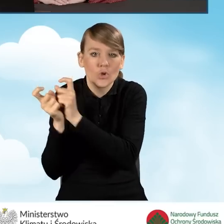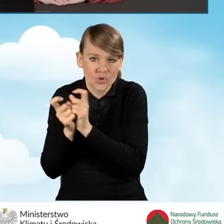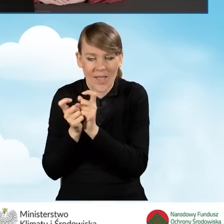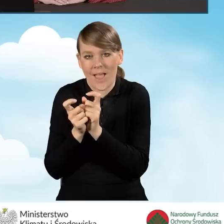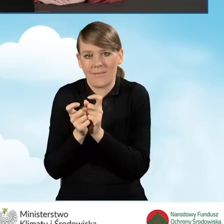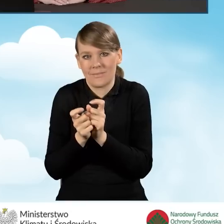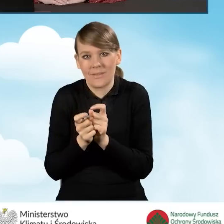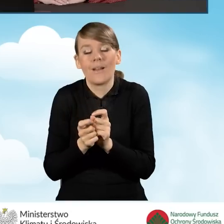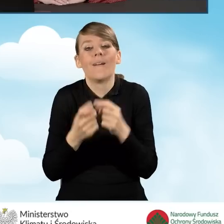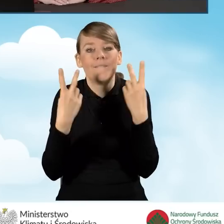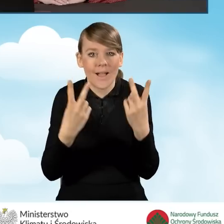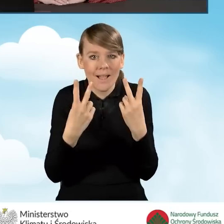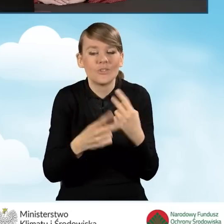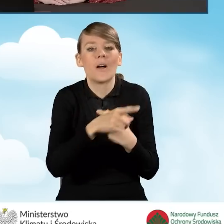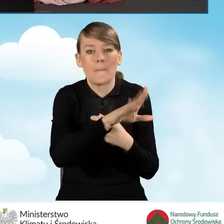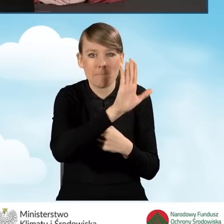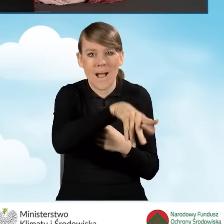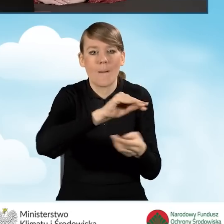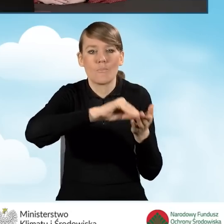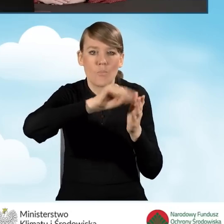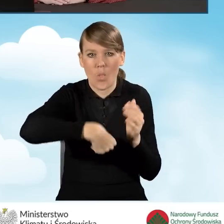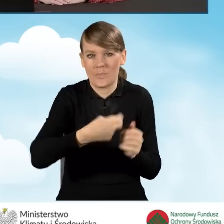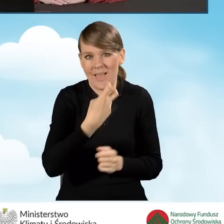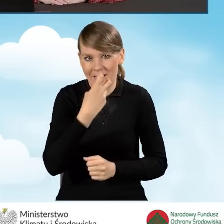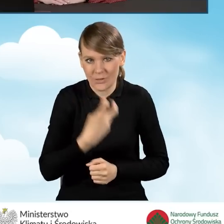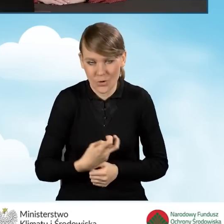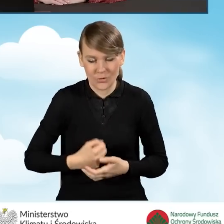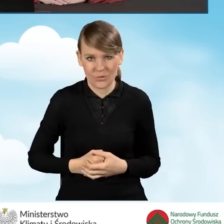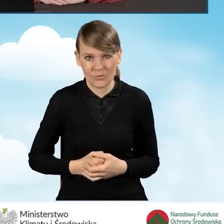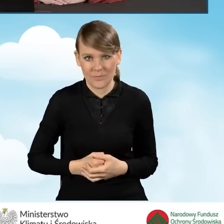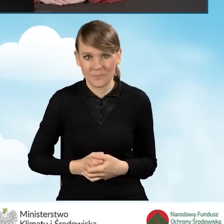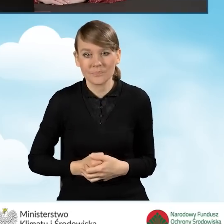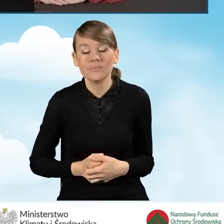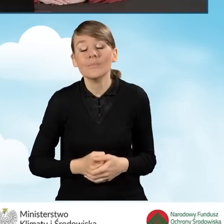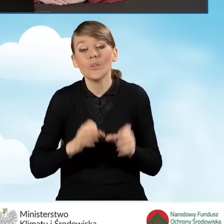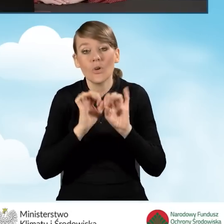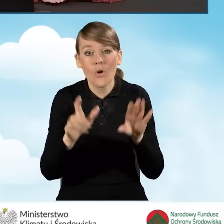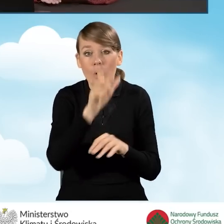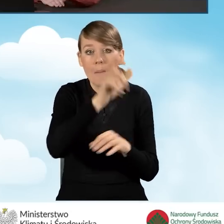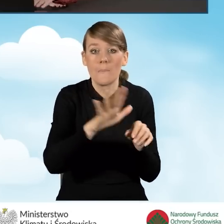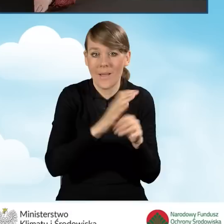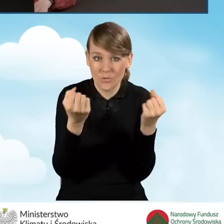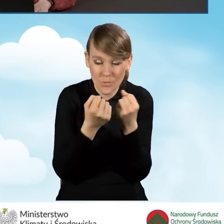byleby taką możliwość podpisu elektronicznego posiadali. Oczywiście pełnomocnik może złożyć także wniosek